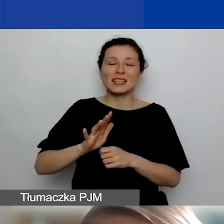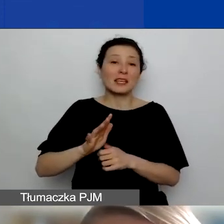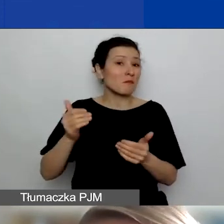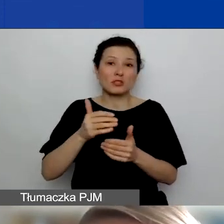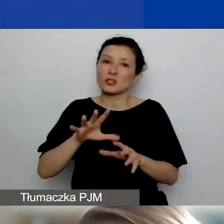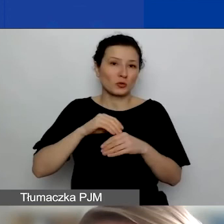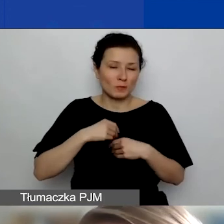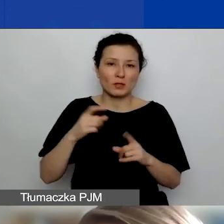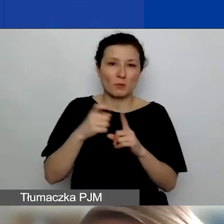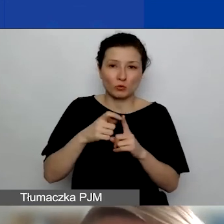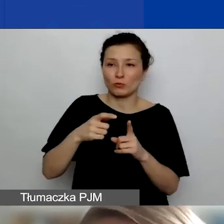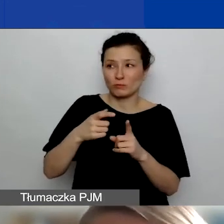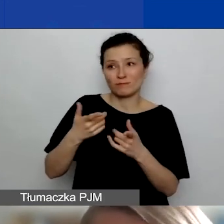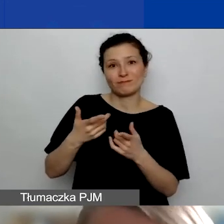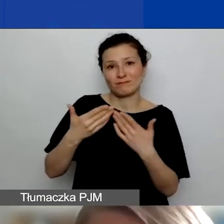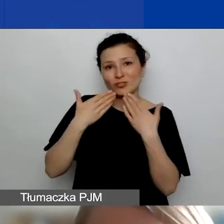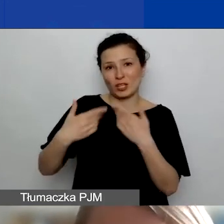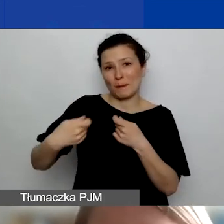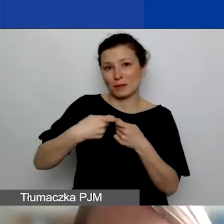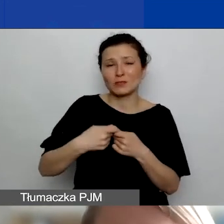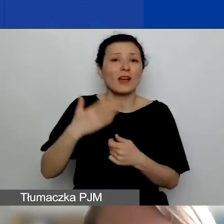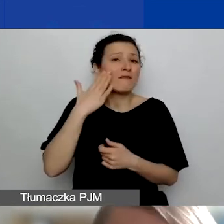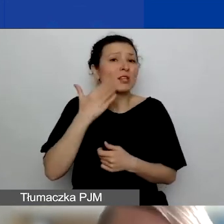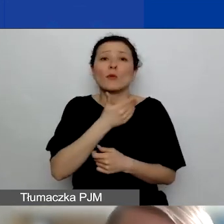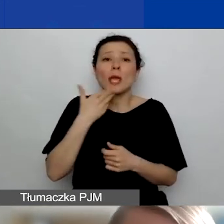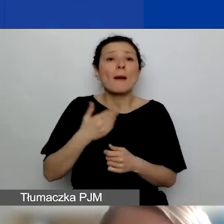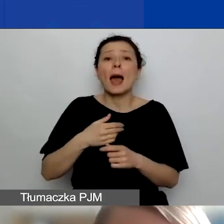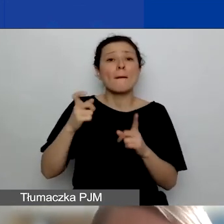Oczywiście za to nie ma punktów karnych, ale od razu sygnalizujemy,